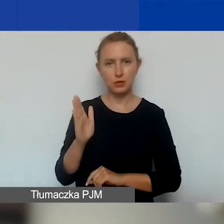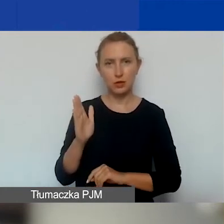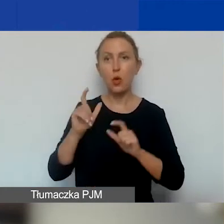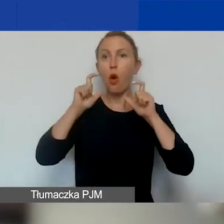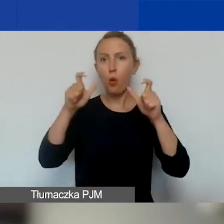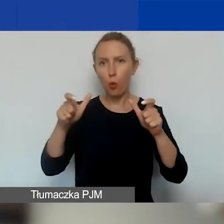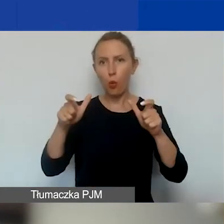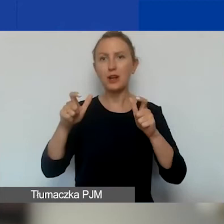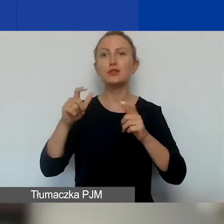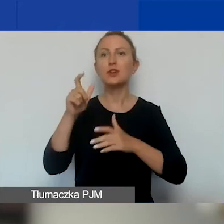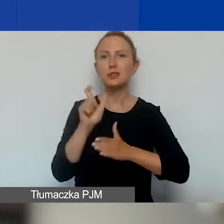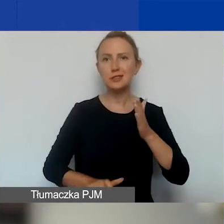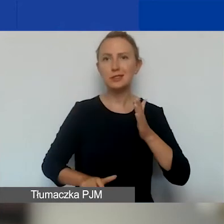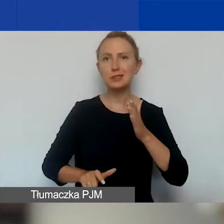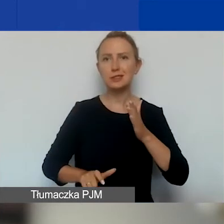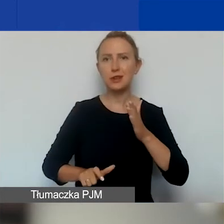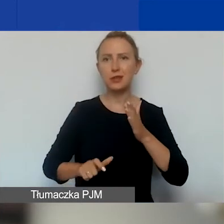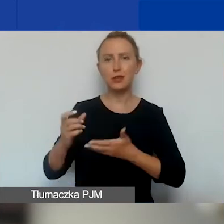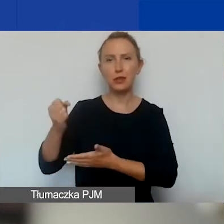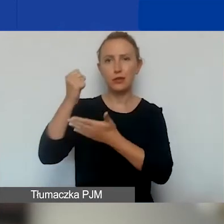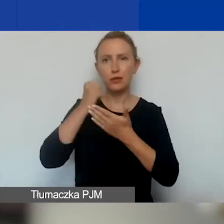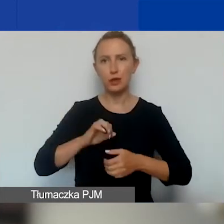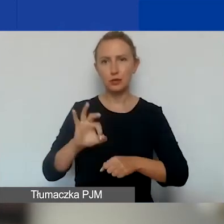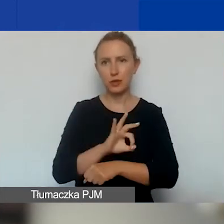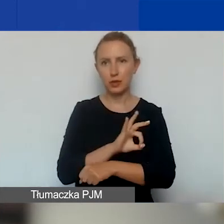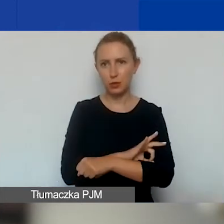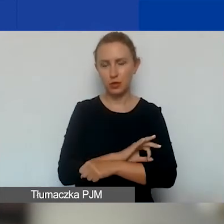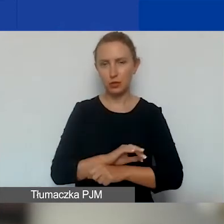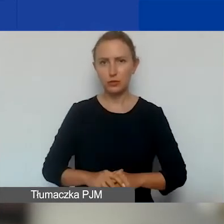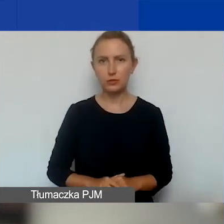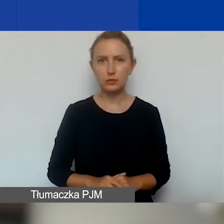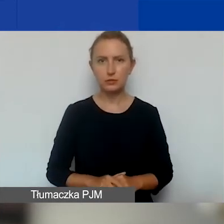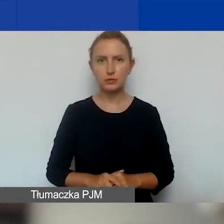listę dofinansowanych projektów interwencyjnych.